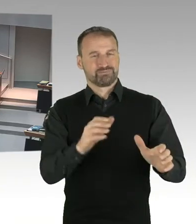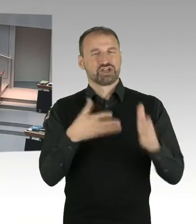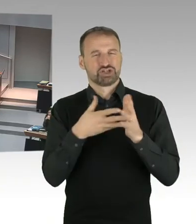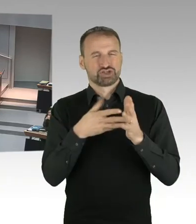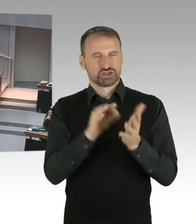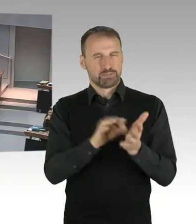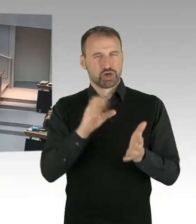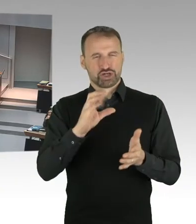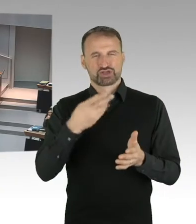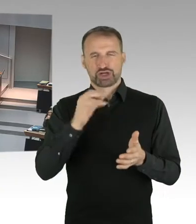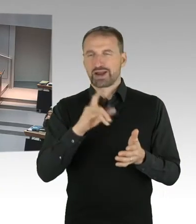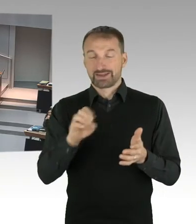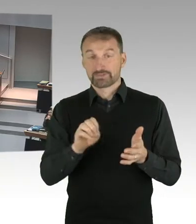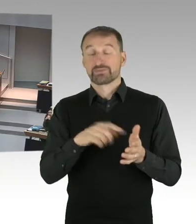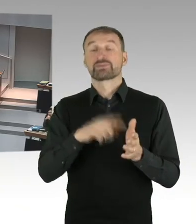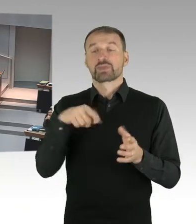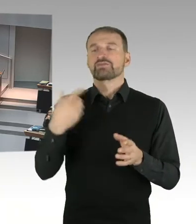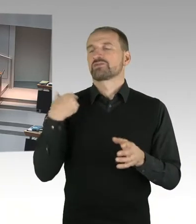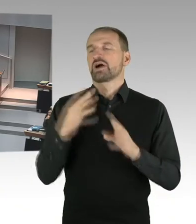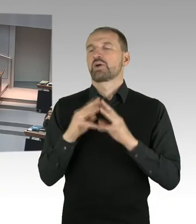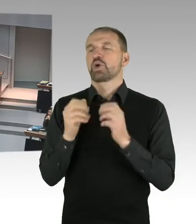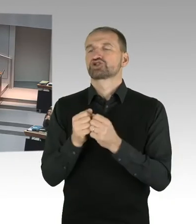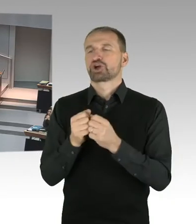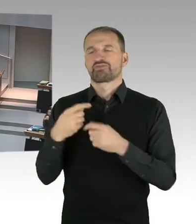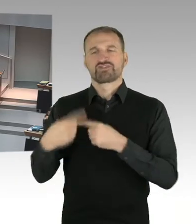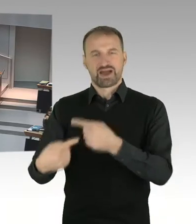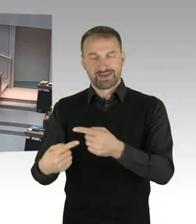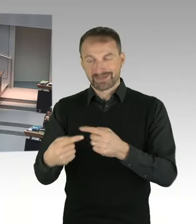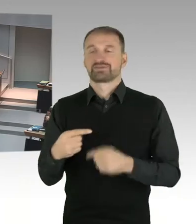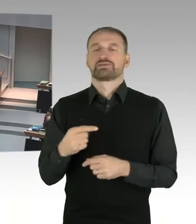sechs konkurrierende Büros aufgefordert hat,